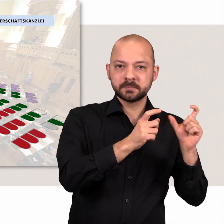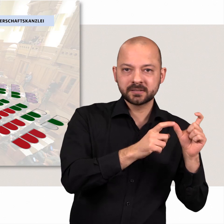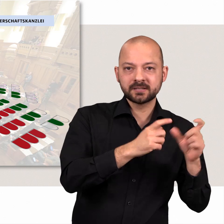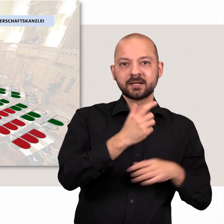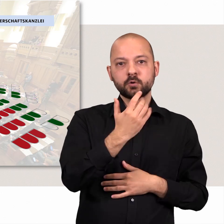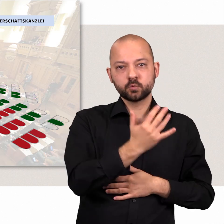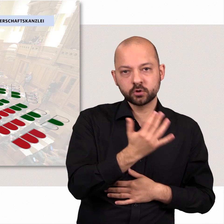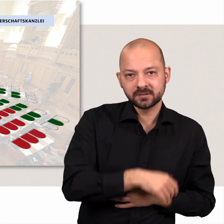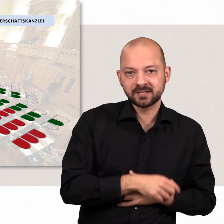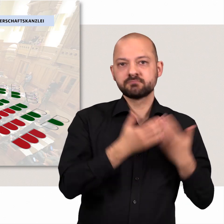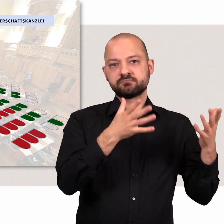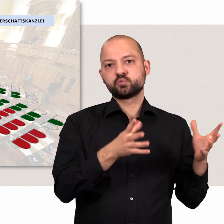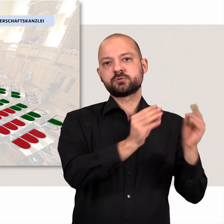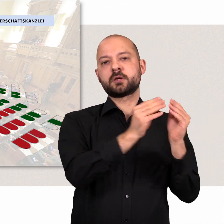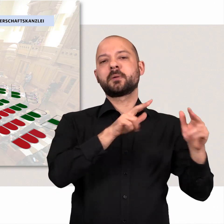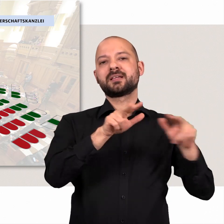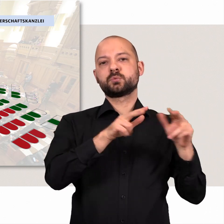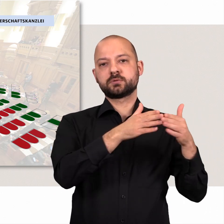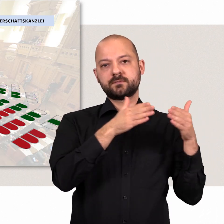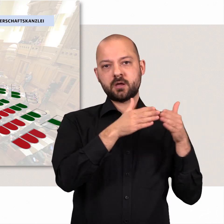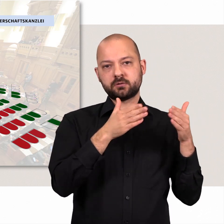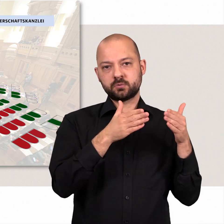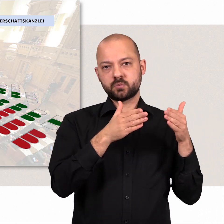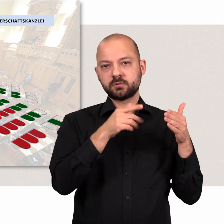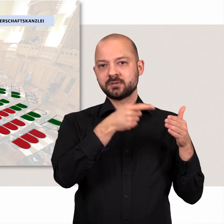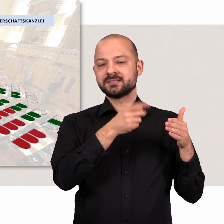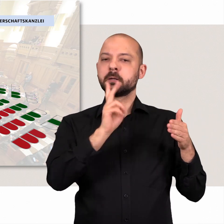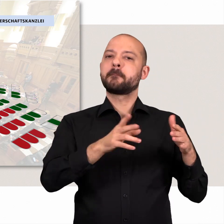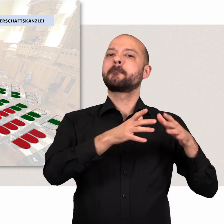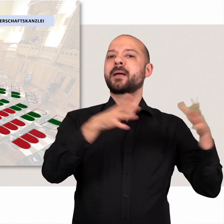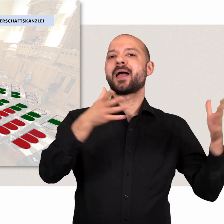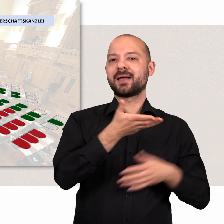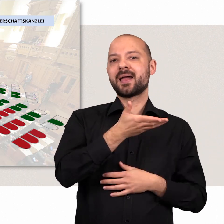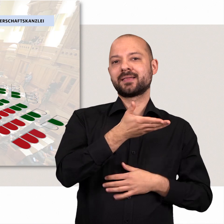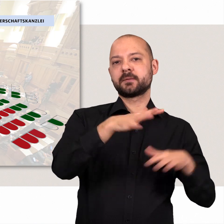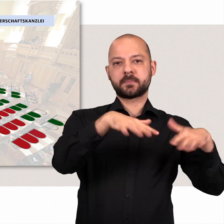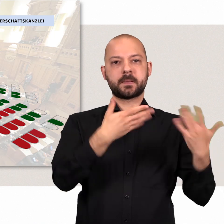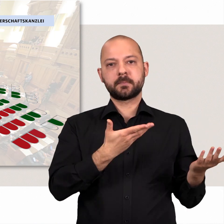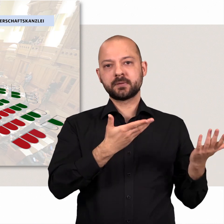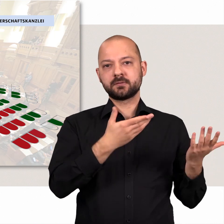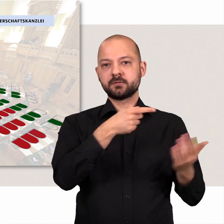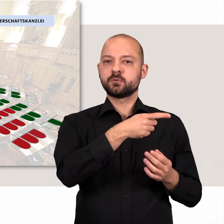Die SPD und Bündnis 90/Die Grünen sind die Regierungsfraktionen, sie haben die Mehrheit im Parlament.